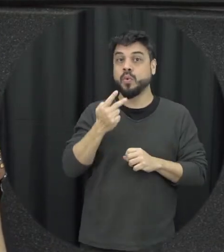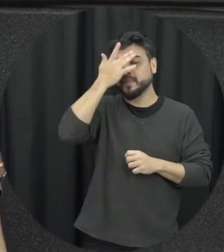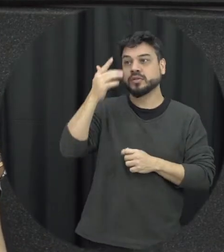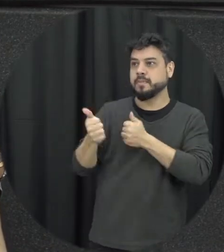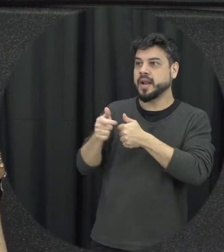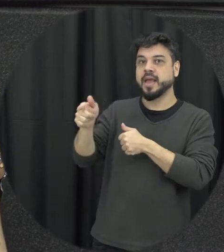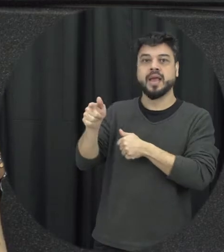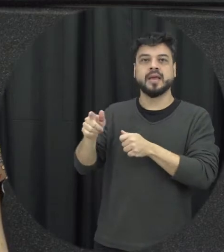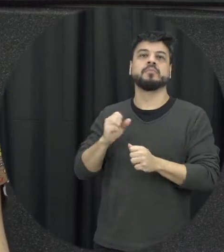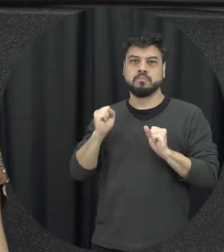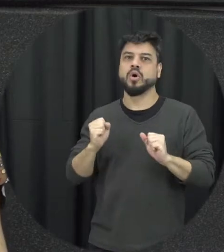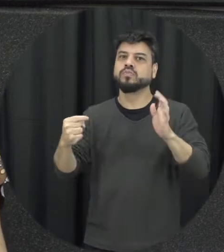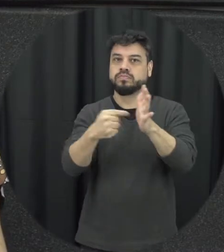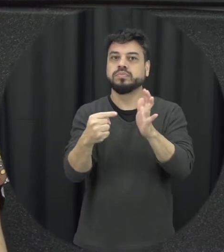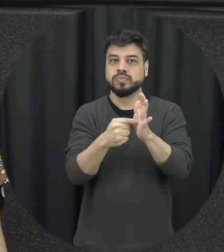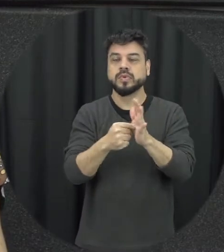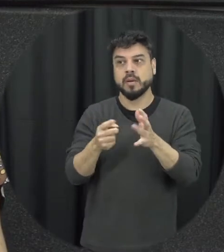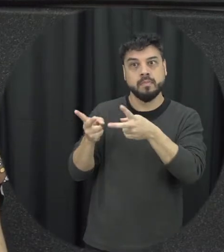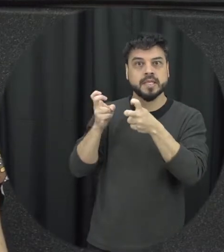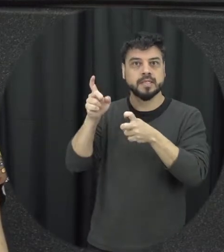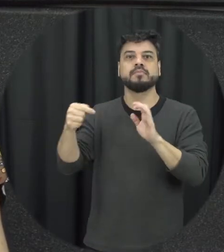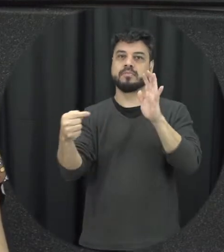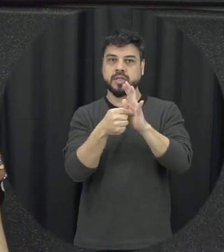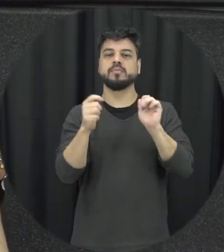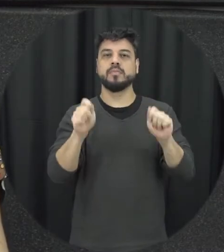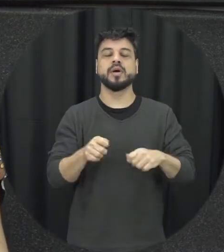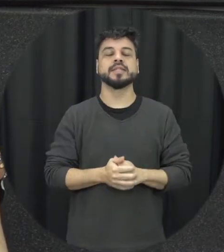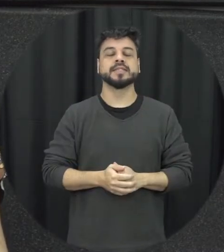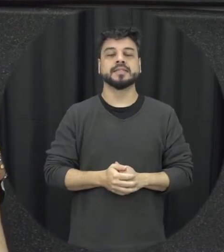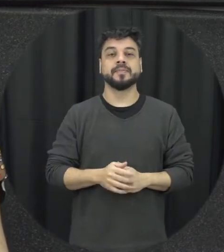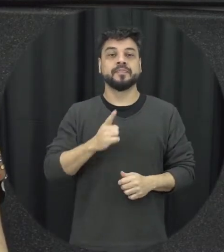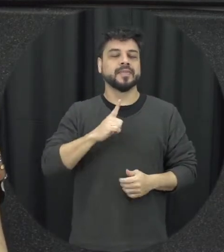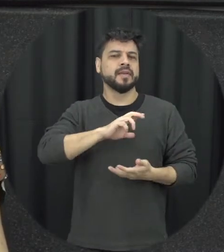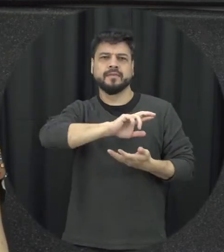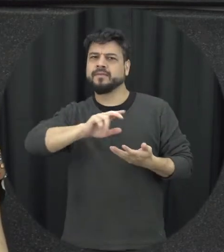pode denunciar essas situações de violência Então a gente tem vários tipos de violência